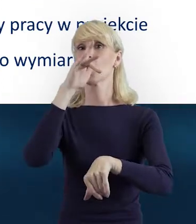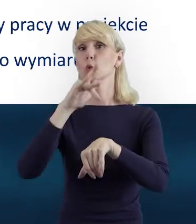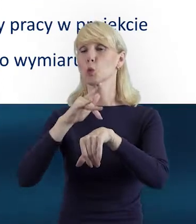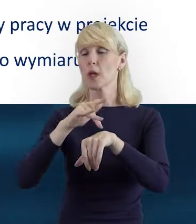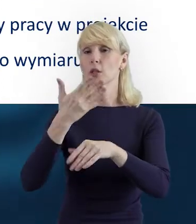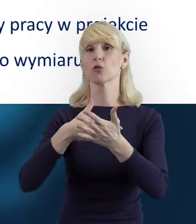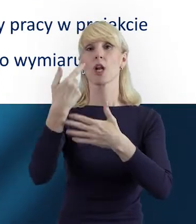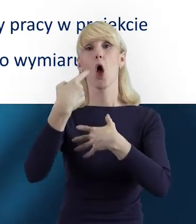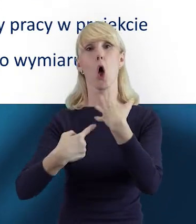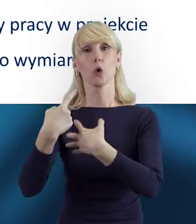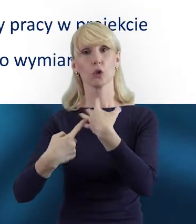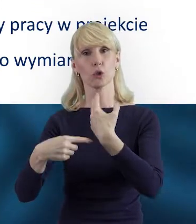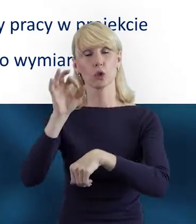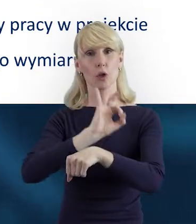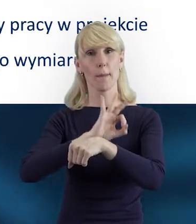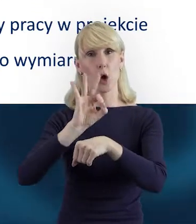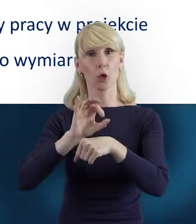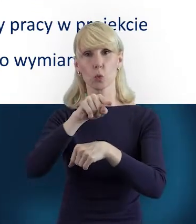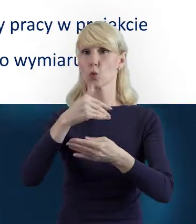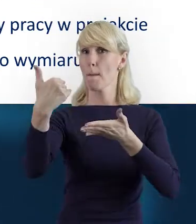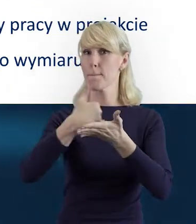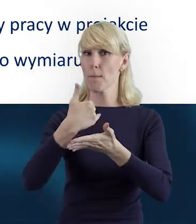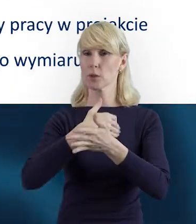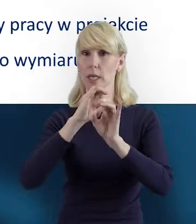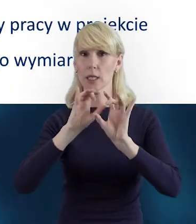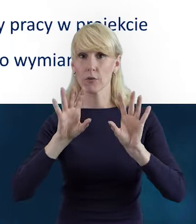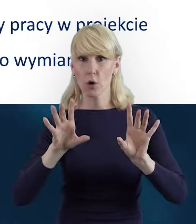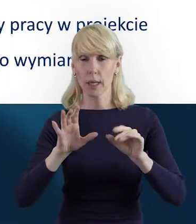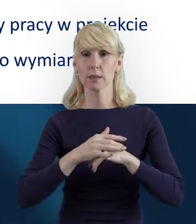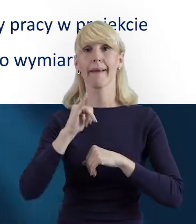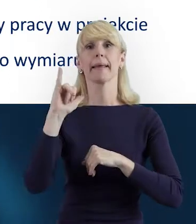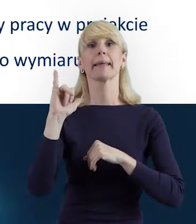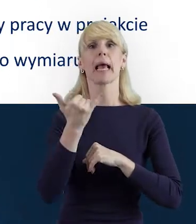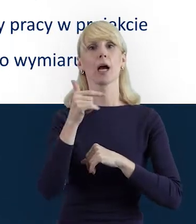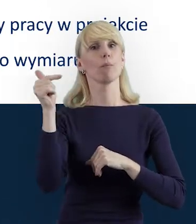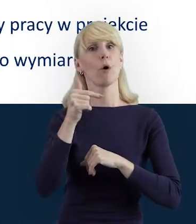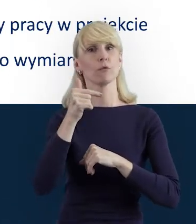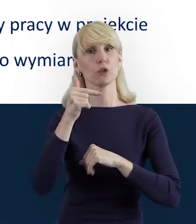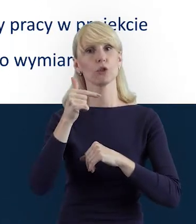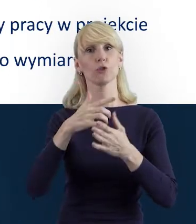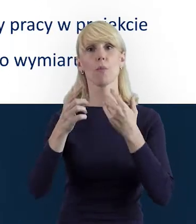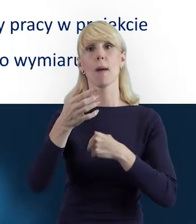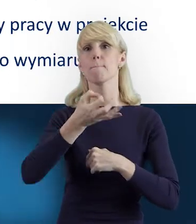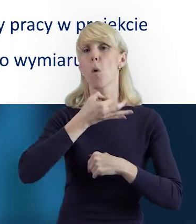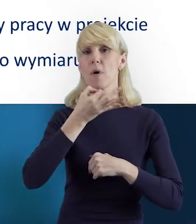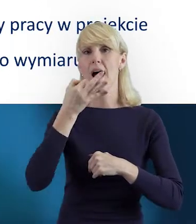znajdują się pomocne informacje dotyczące tego, jak skutecznie i poprawnie rozliczyć projekt.